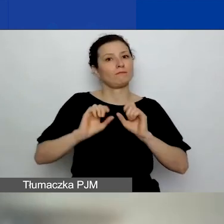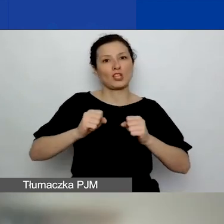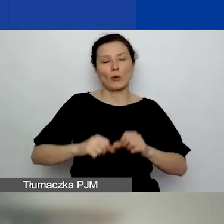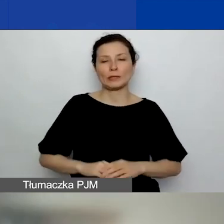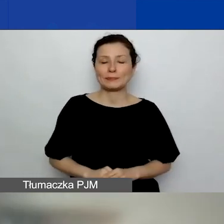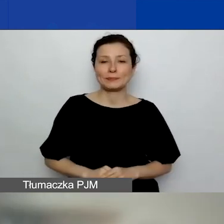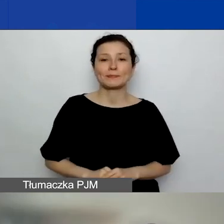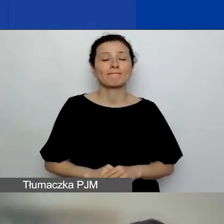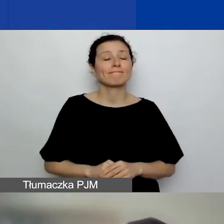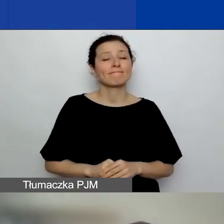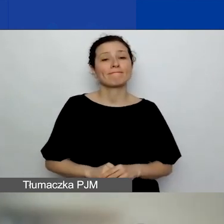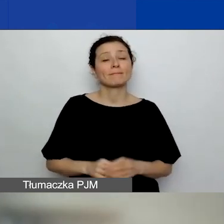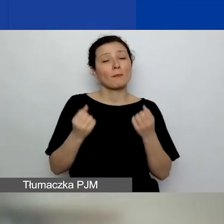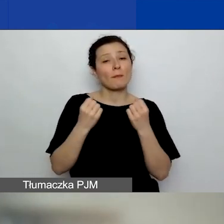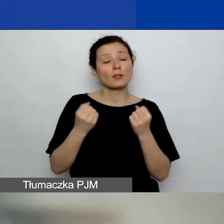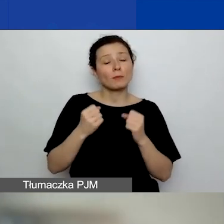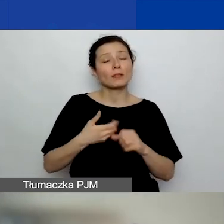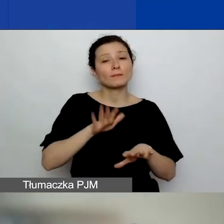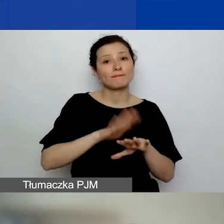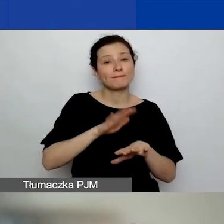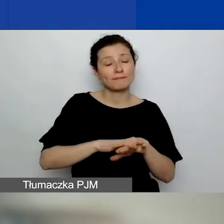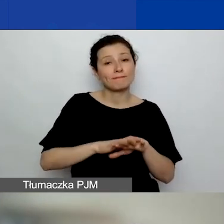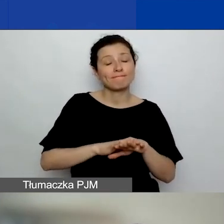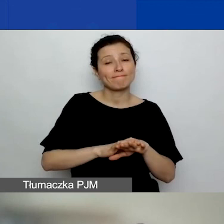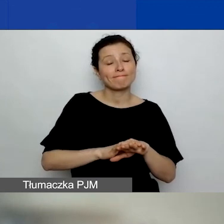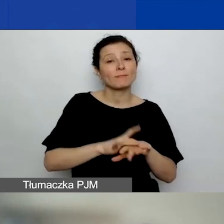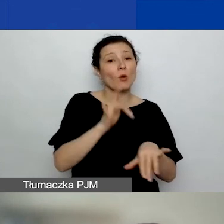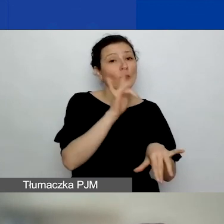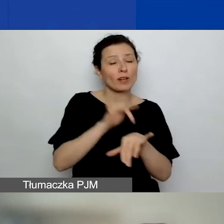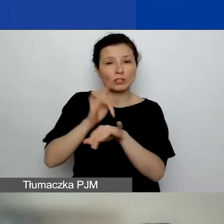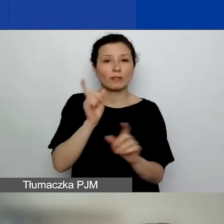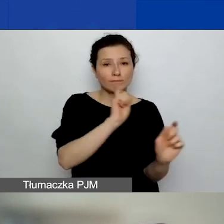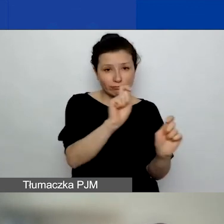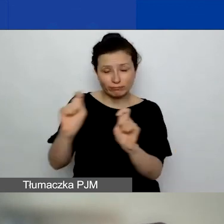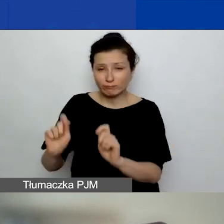Więc bardzo na to uczulamy, żeby tego nie robić na ostatnią chwilę.